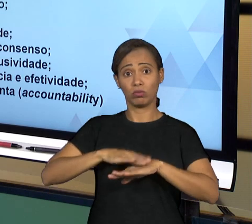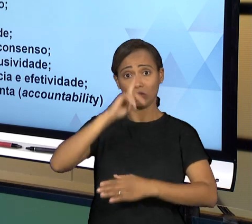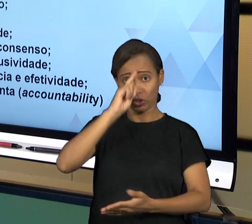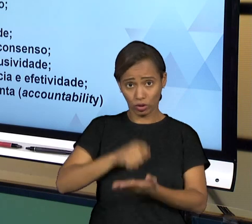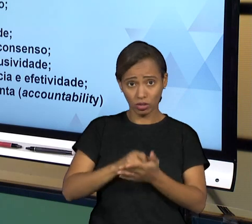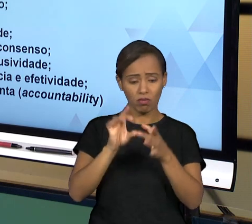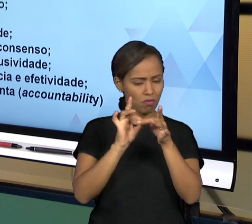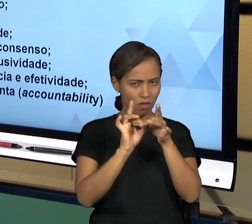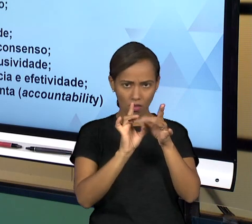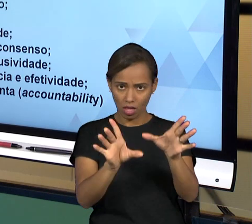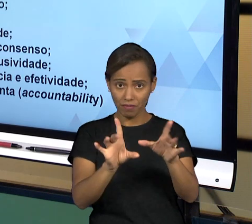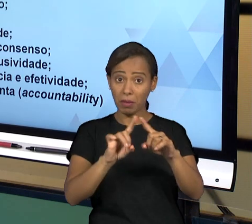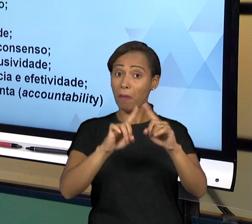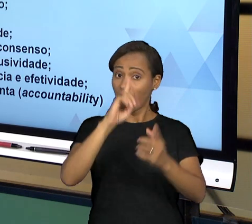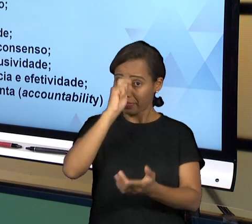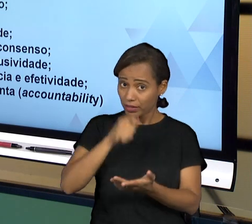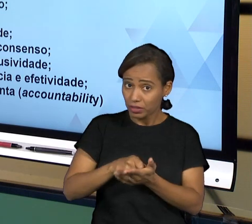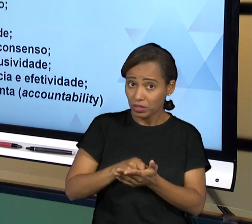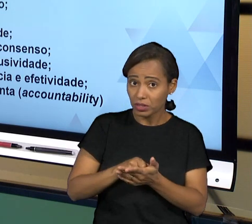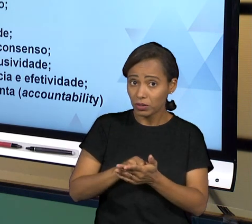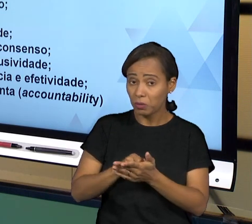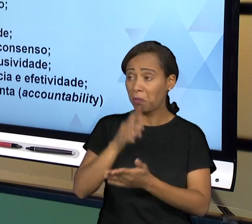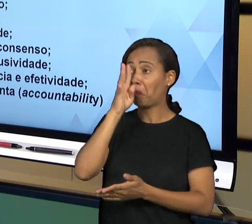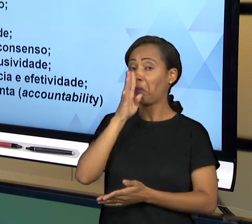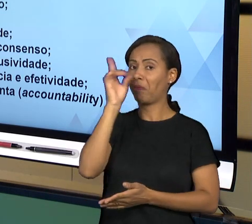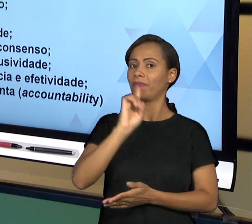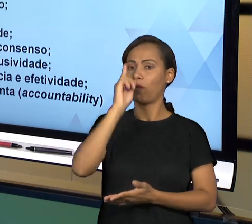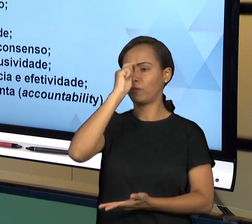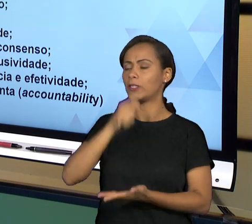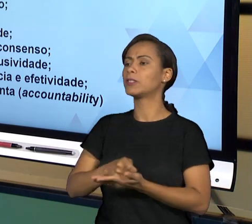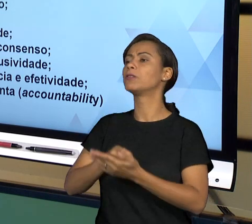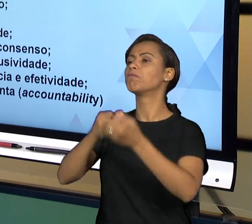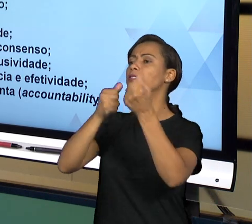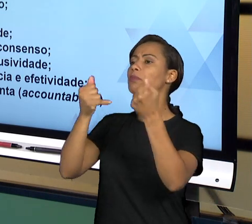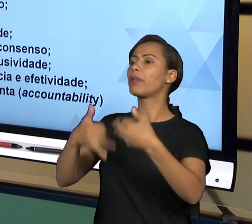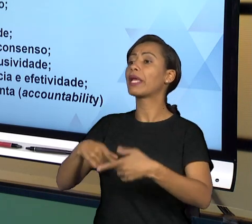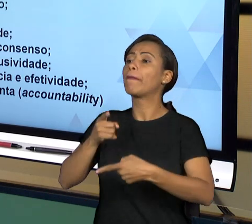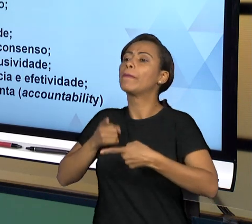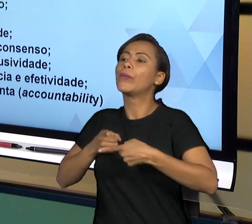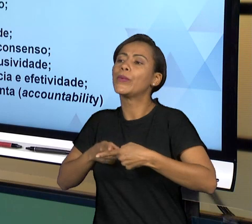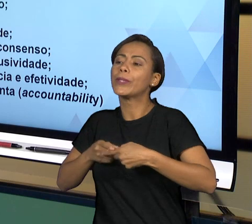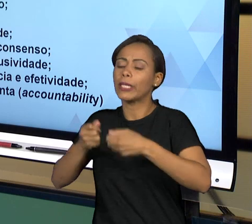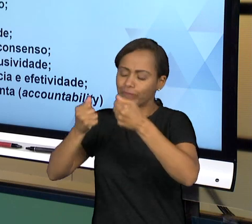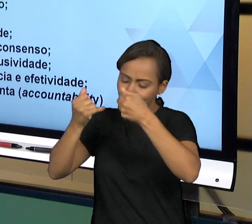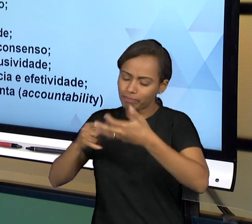TOMADA DE DECISÕES; ORIENTAÇÃO POR CONSENSO, OU SEJA, SEMPRE TOMADA DE DECISÃO NA MEDIDA DO